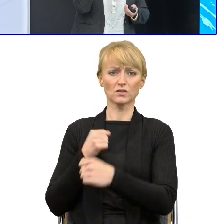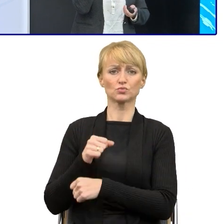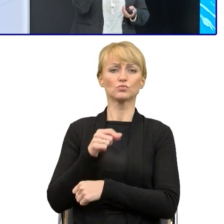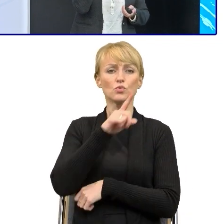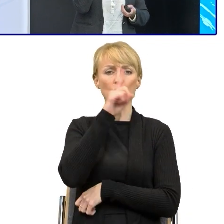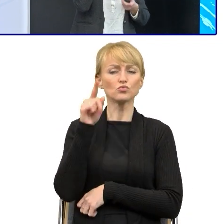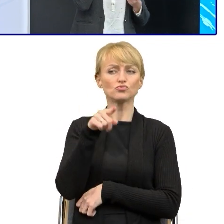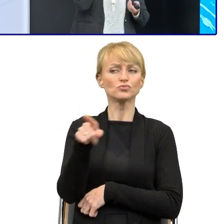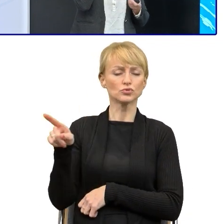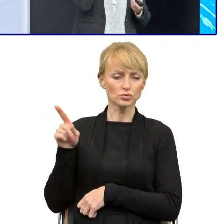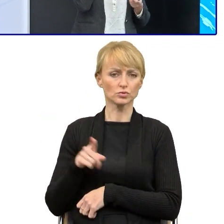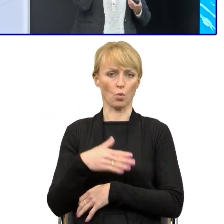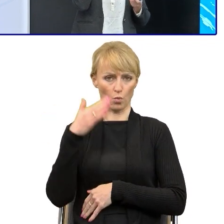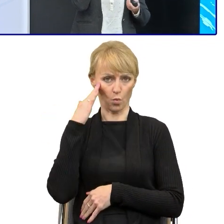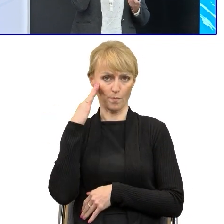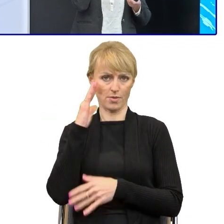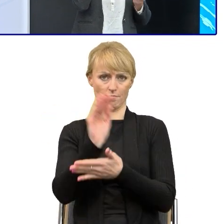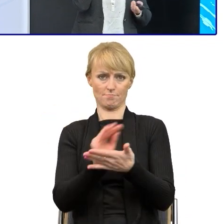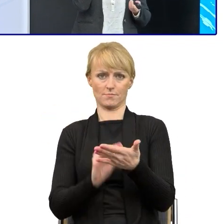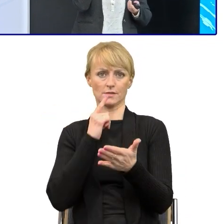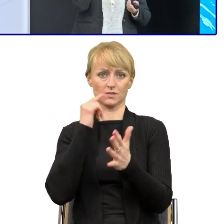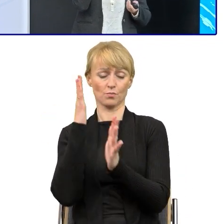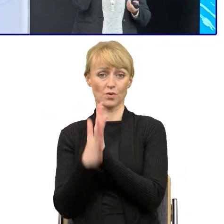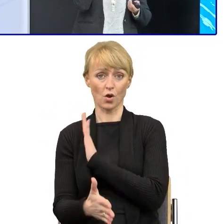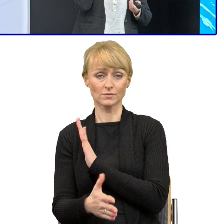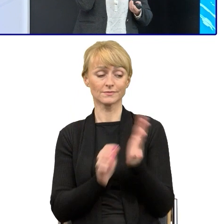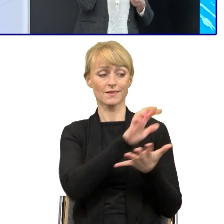bo upraszczanie tekstów urzędowych nie jest proste i tu są potrzebne,